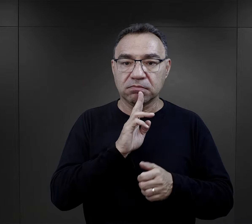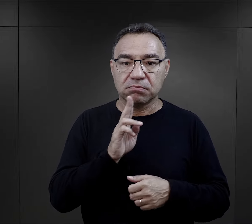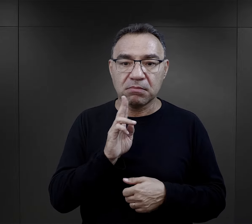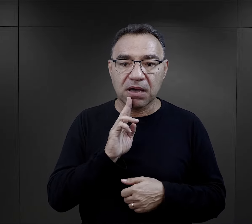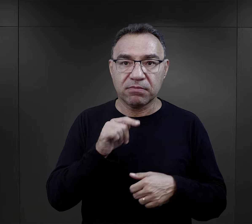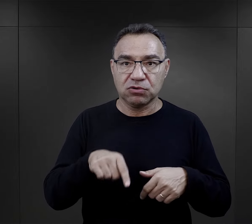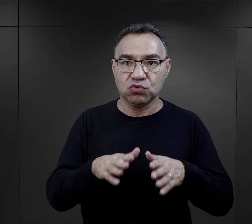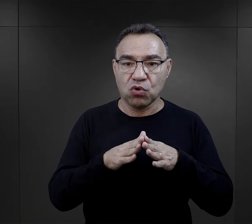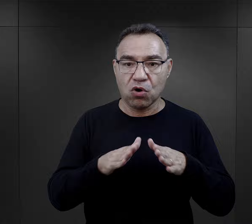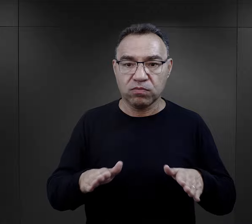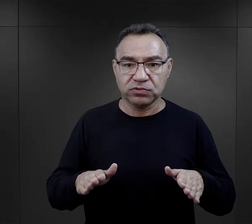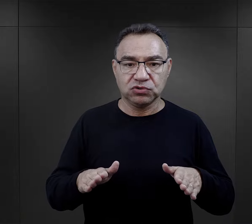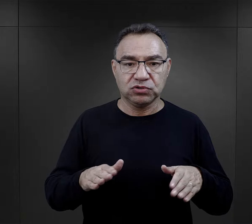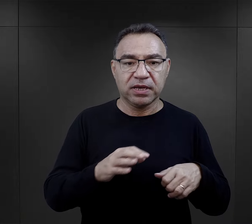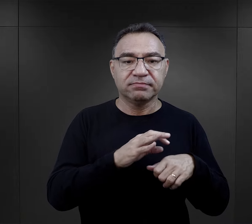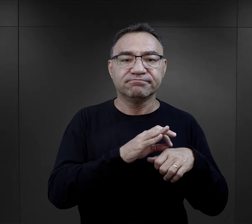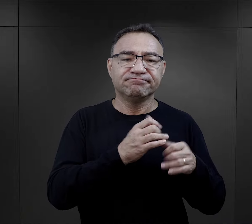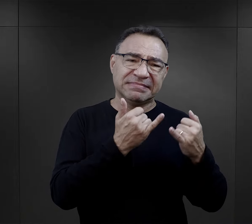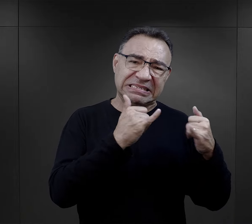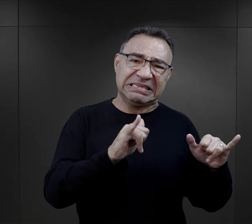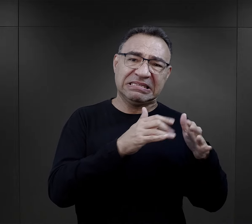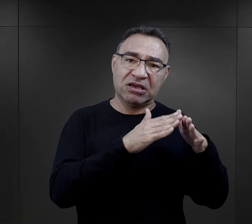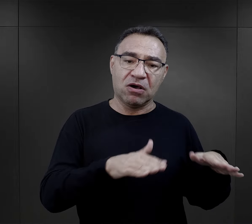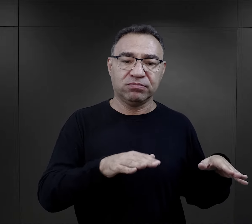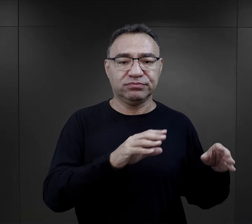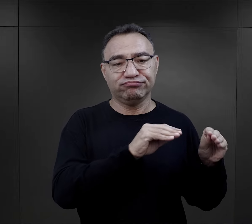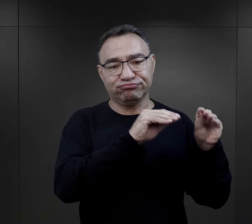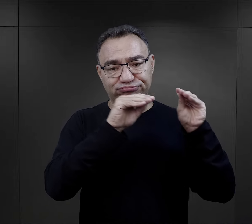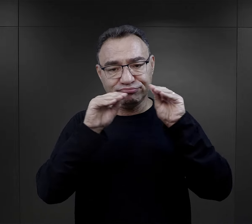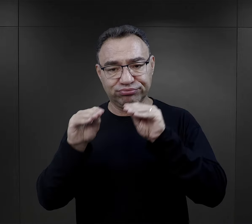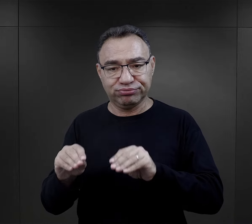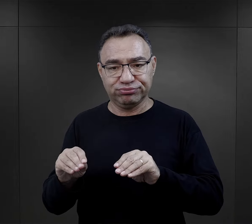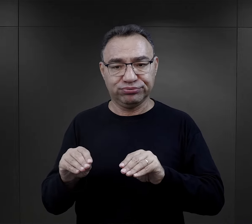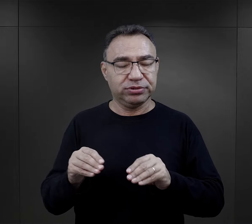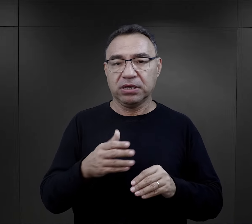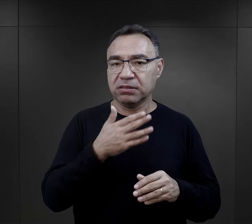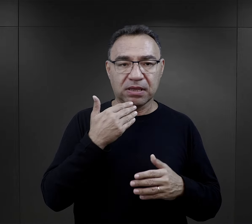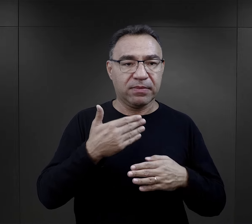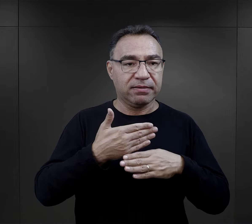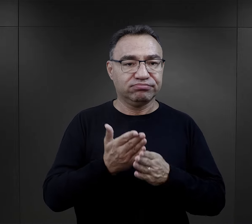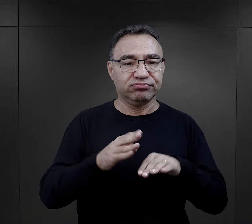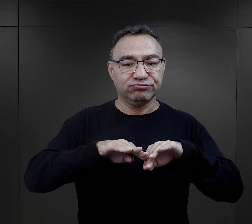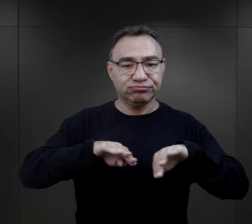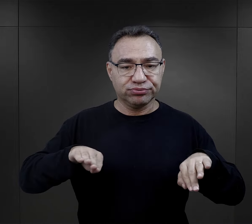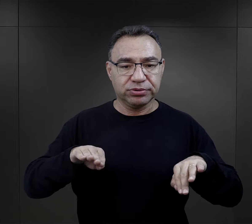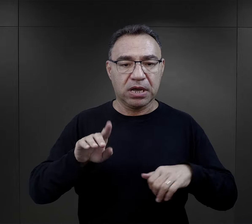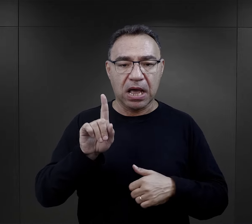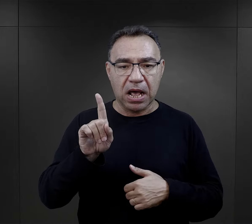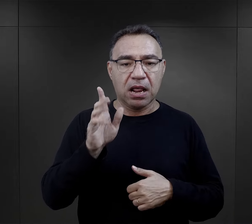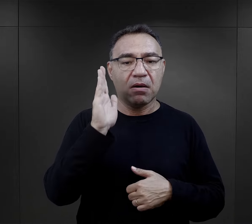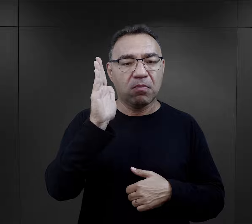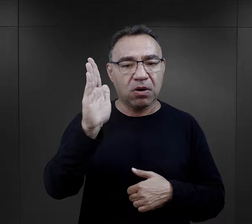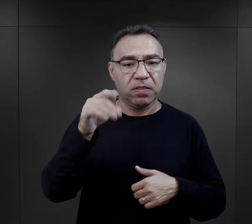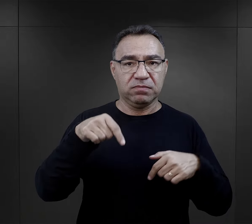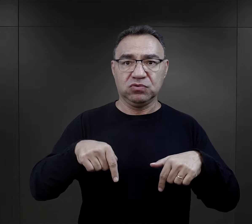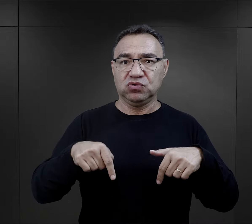przywieziona razem z mamą do obozu. Była przeniesiona z innego obozu, w związku z tym nie przechodziła selekcji,